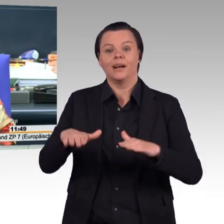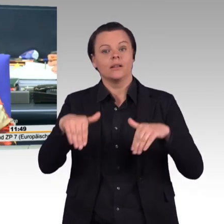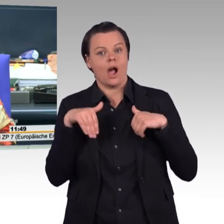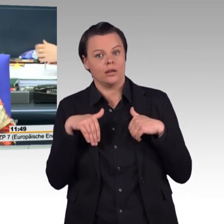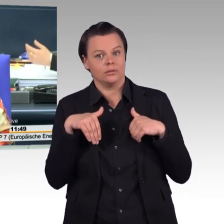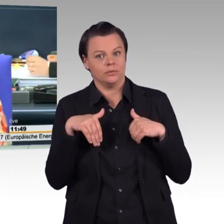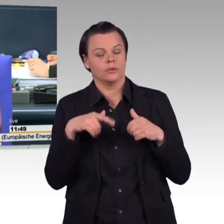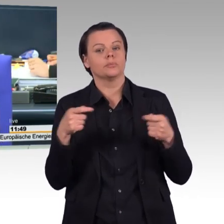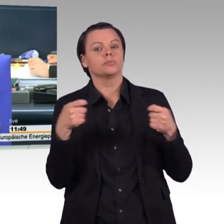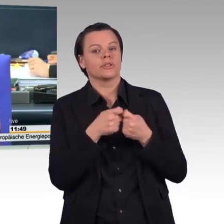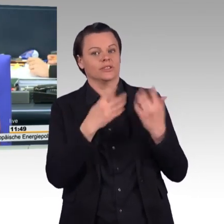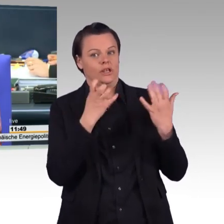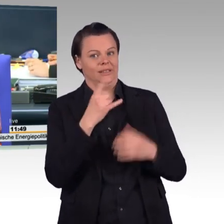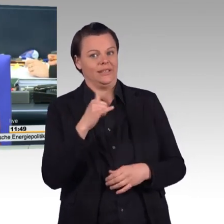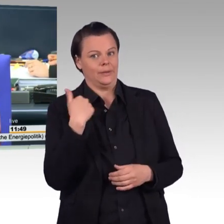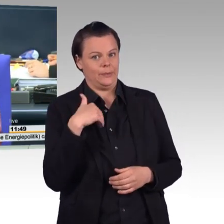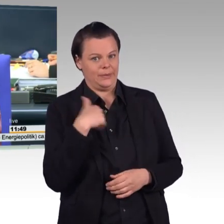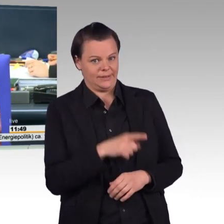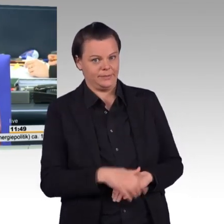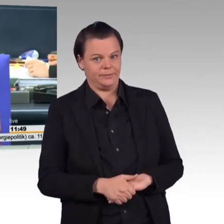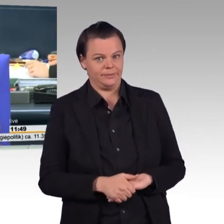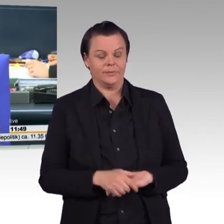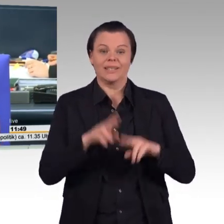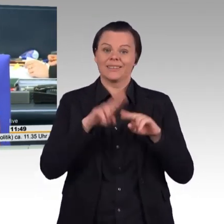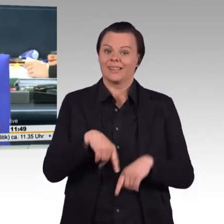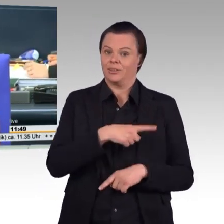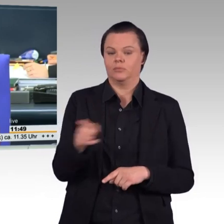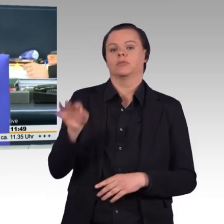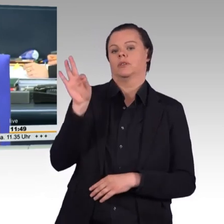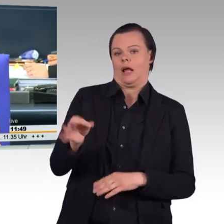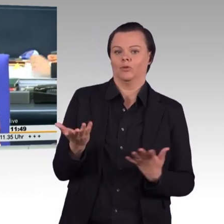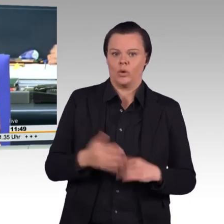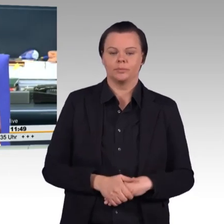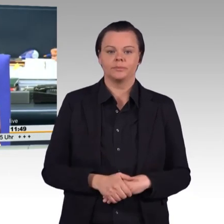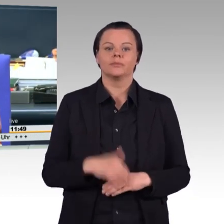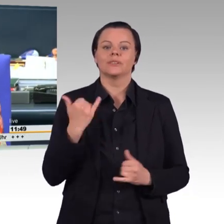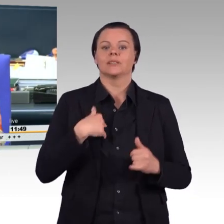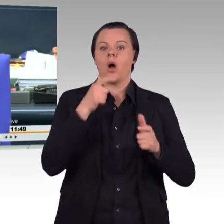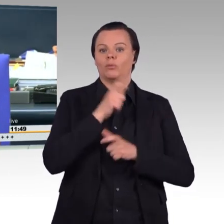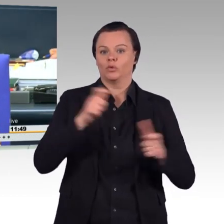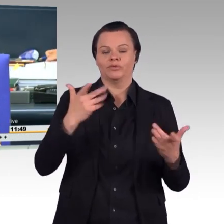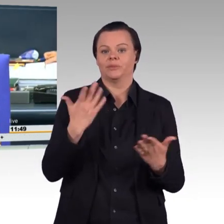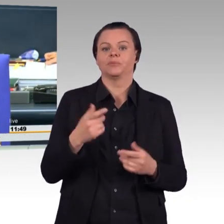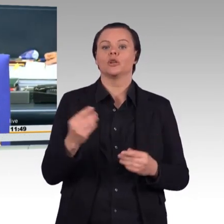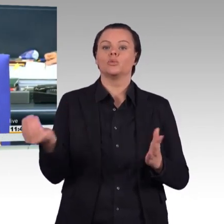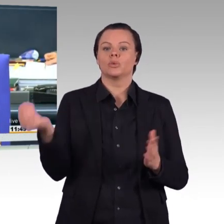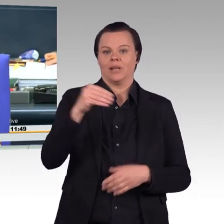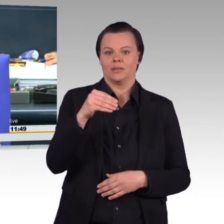(Präsident) Ich rufe auf: Die Zusatz-, ach Quatsch. Entschuldigung. Ich rufe auf: